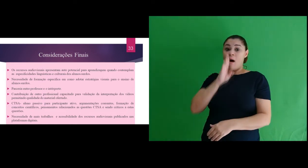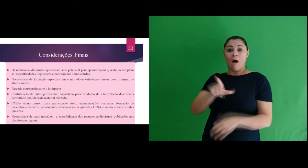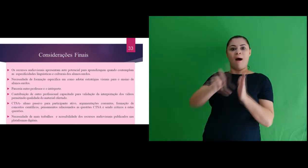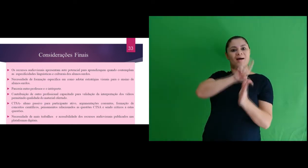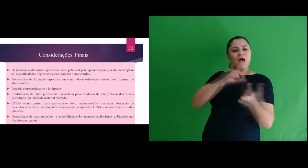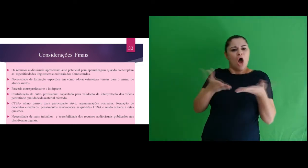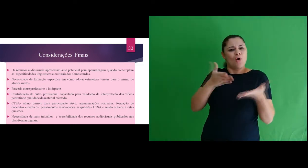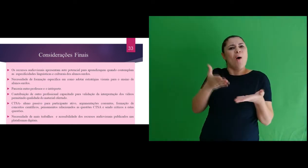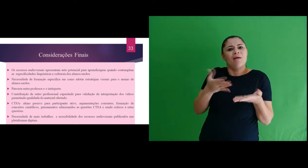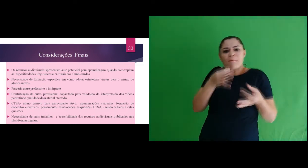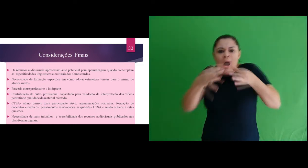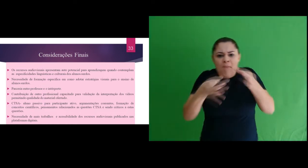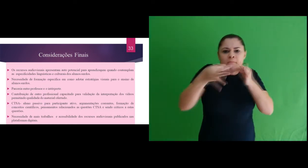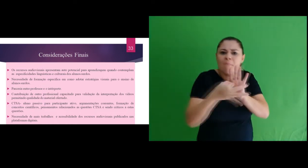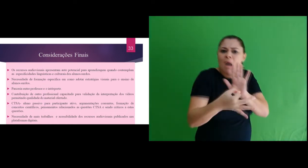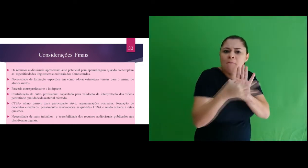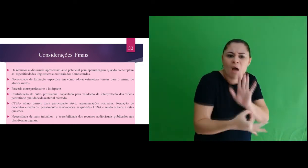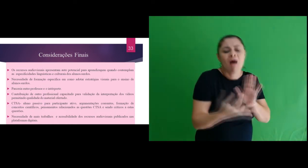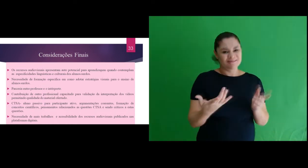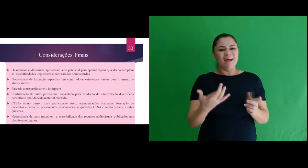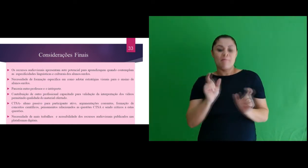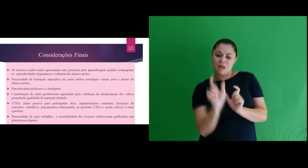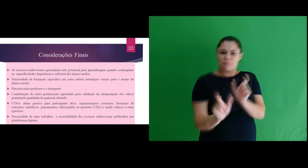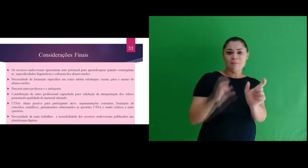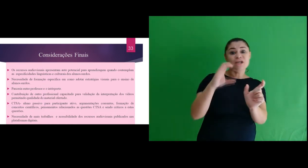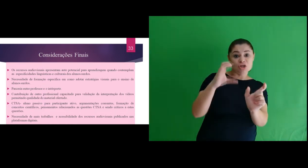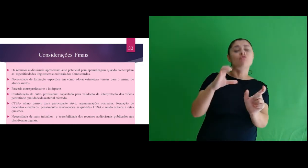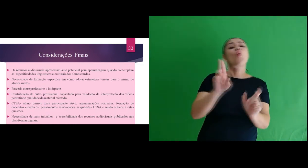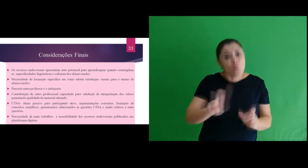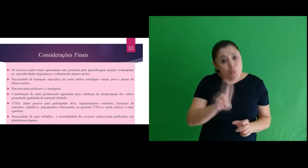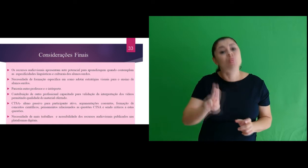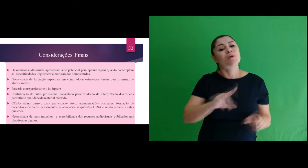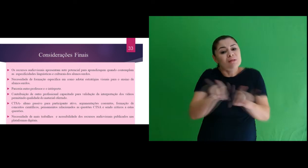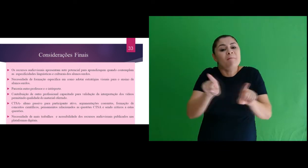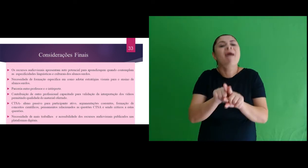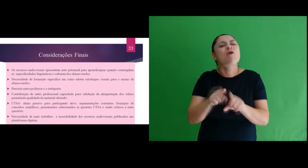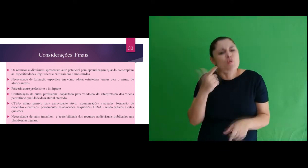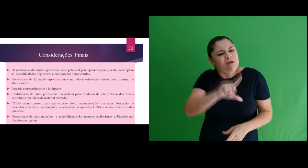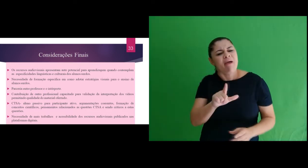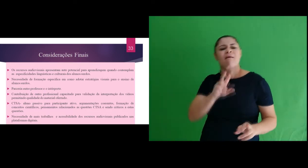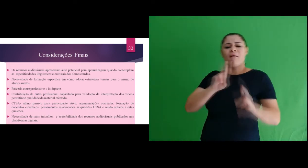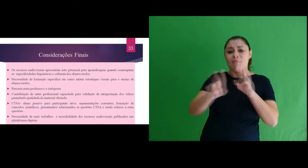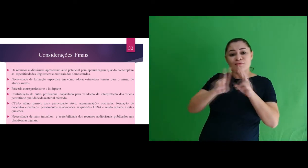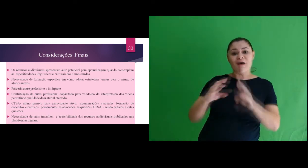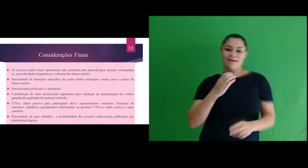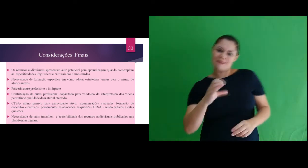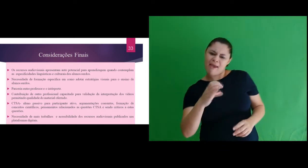oportuniza mudança de aluno passivo para participante ativo, argumentações coerentes,